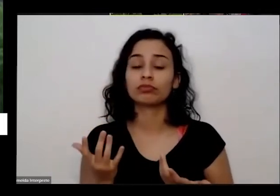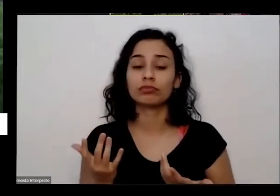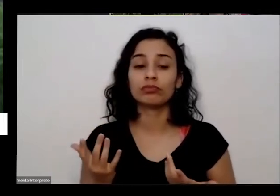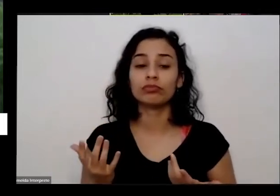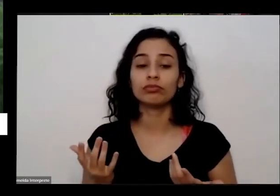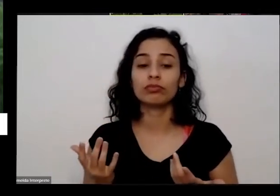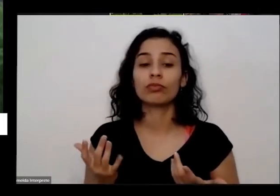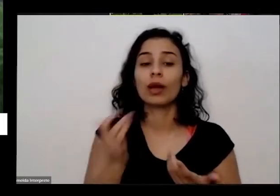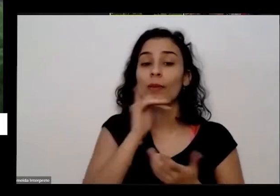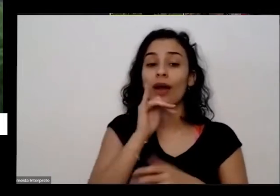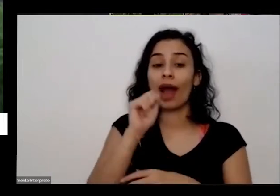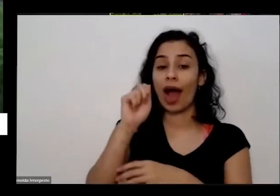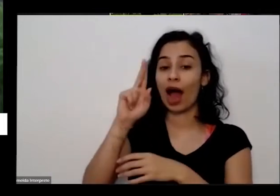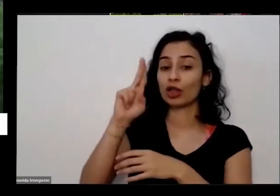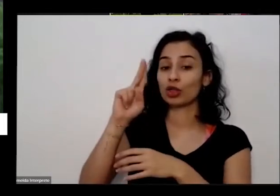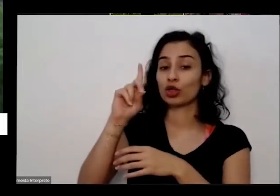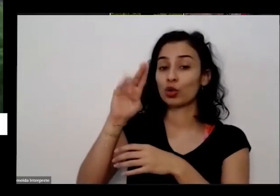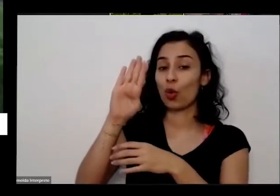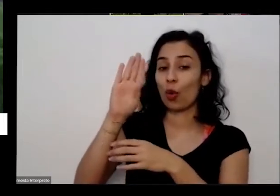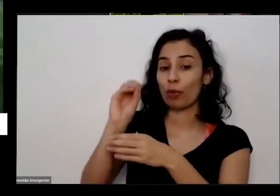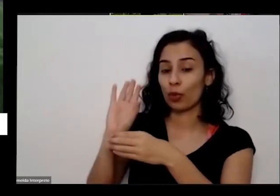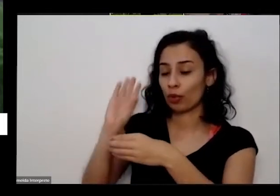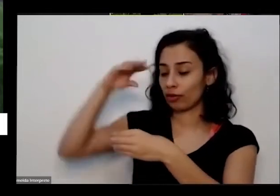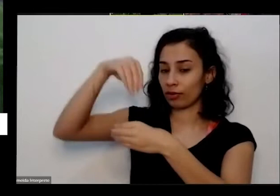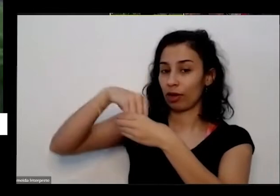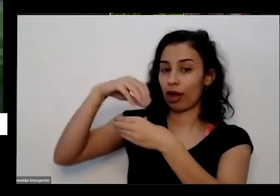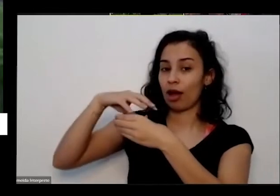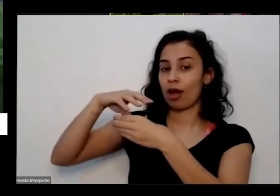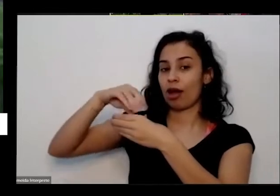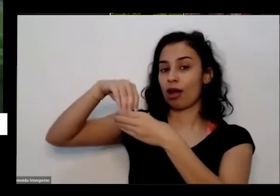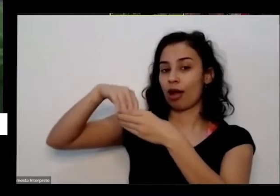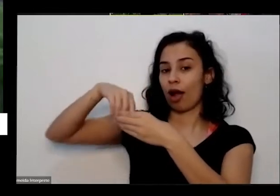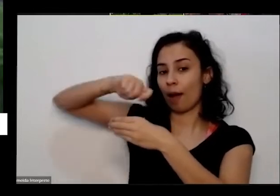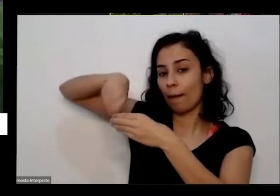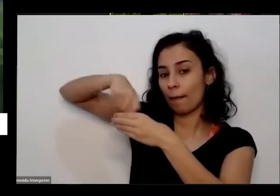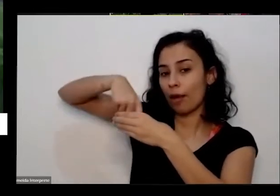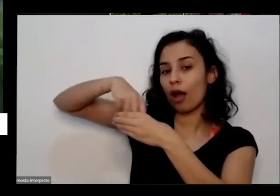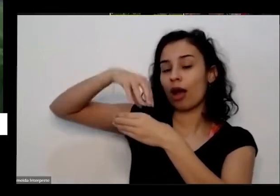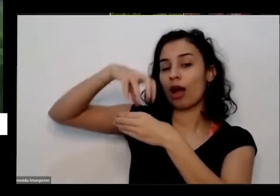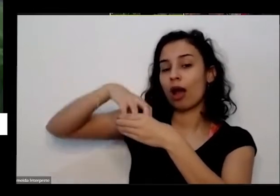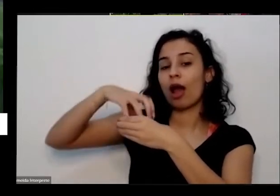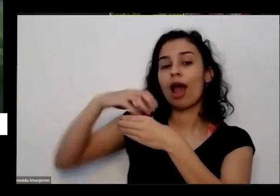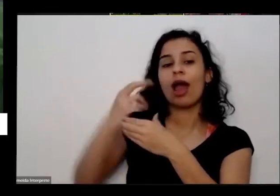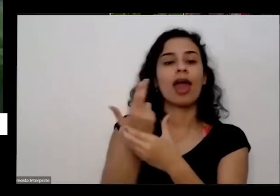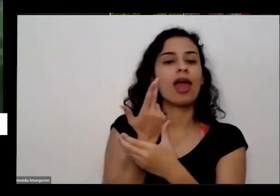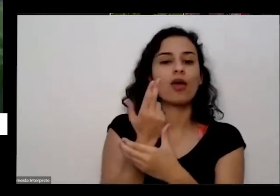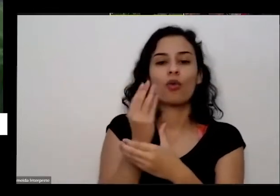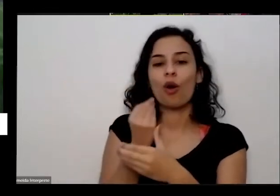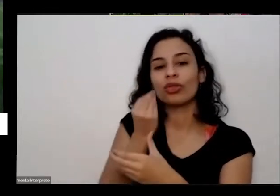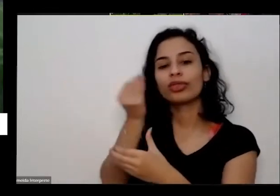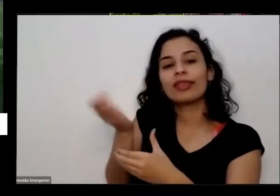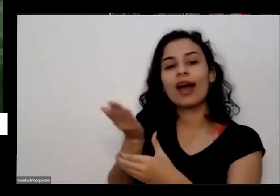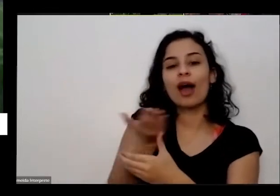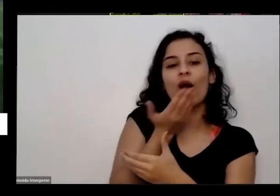planta raiz das não é como a gente que colocar uma um pratinho de comida para um gatinho por